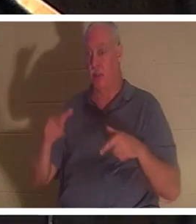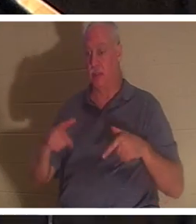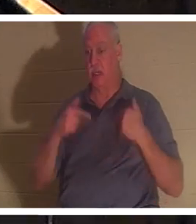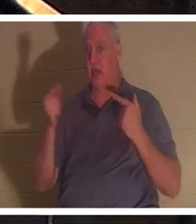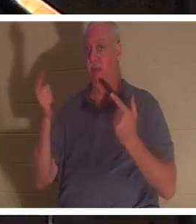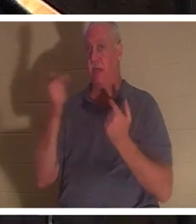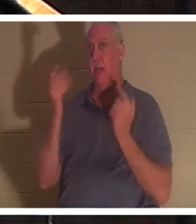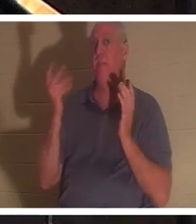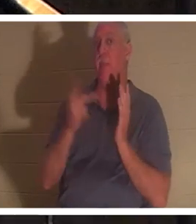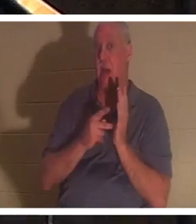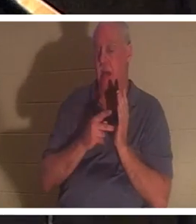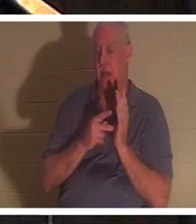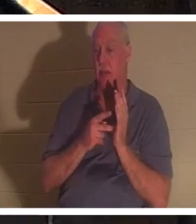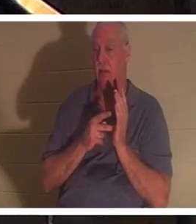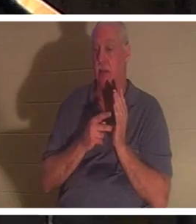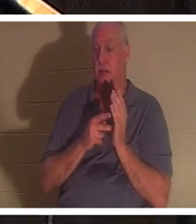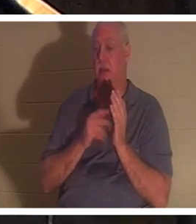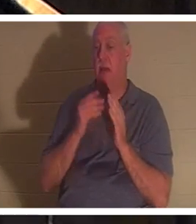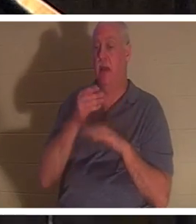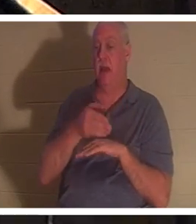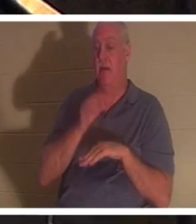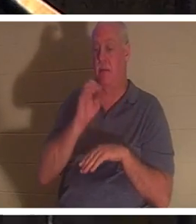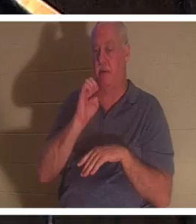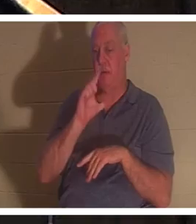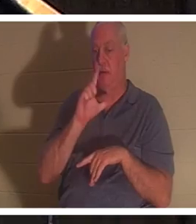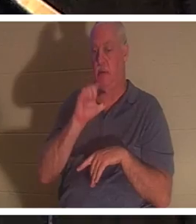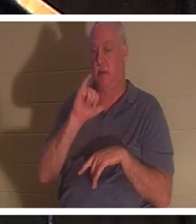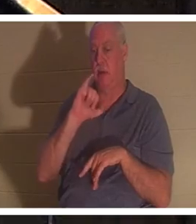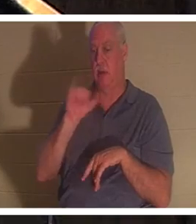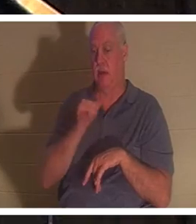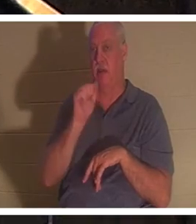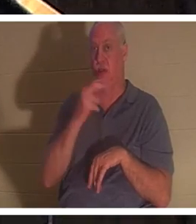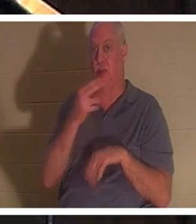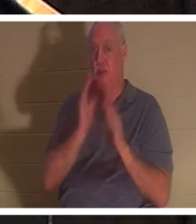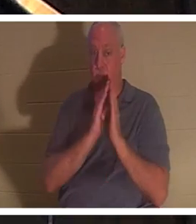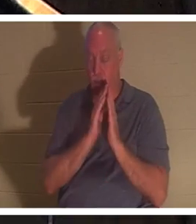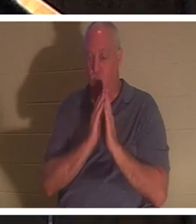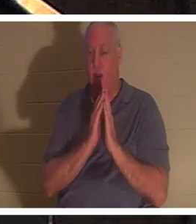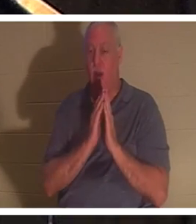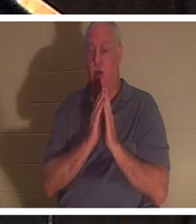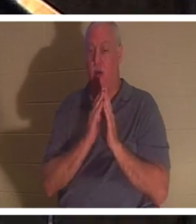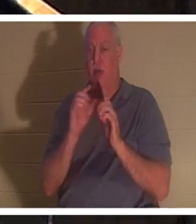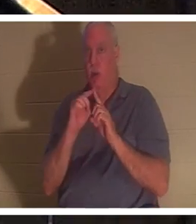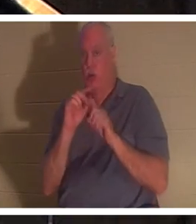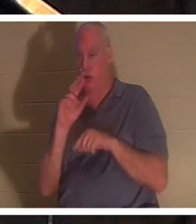lui est revenue, après la prière d'Elie. Là encore, le mot hébreu « nephesh » est utilisé, qui signifie littéralement